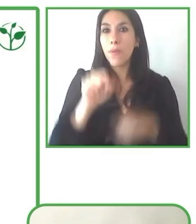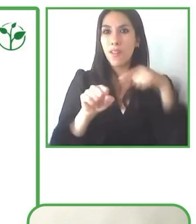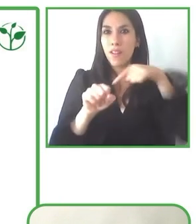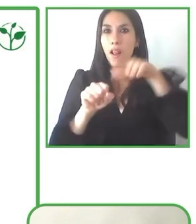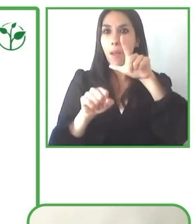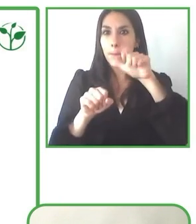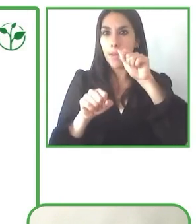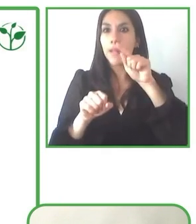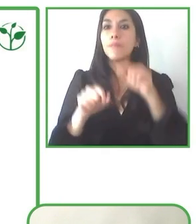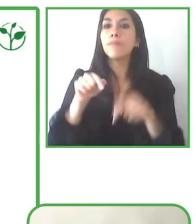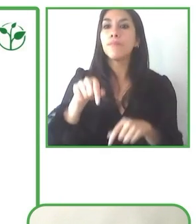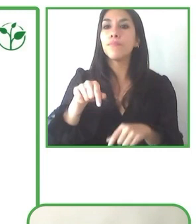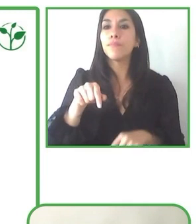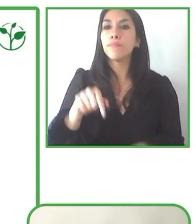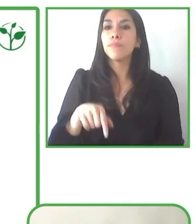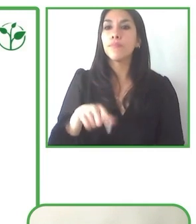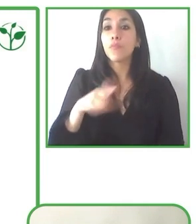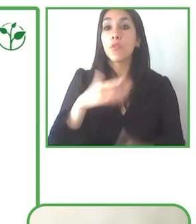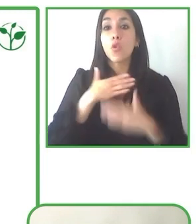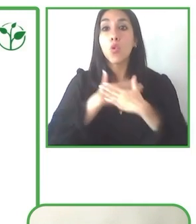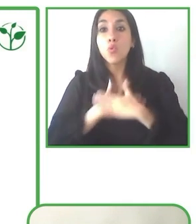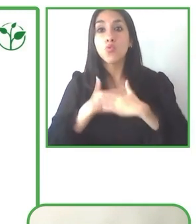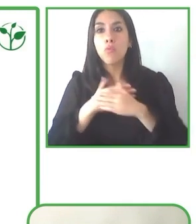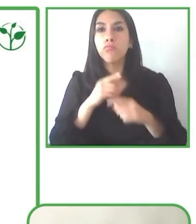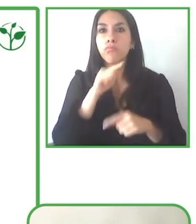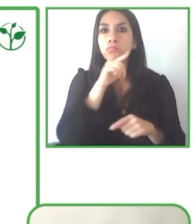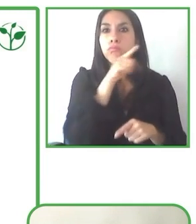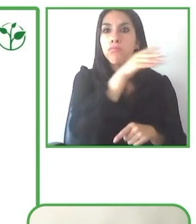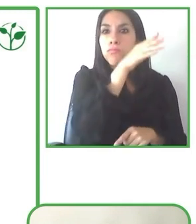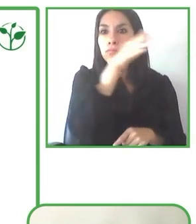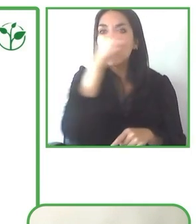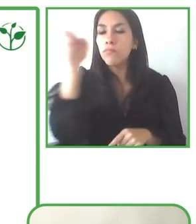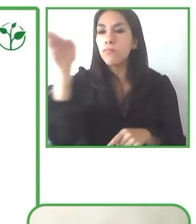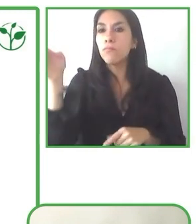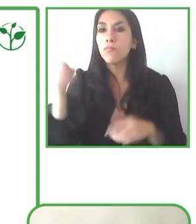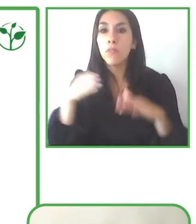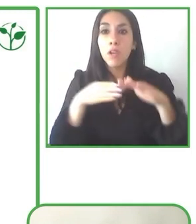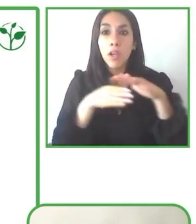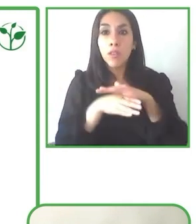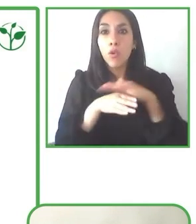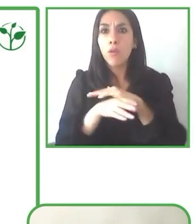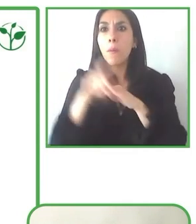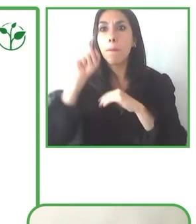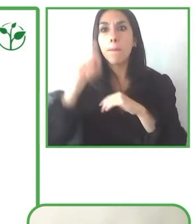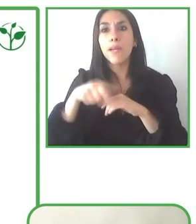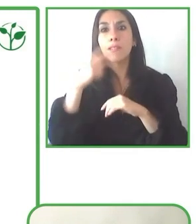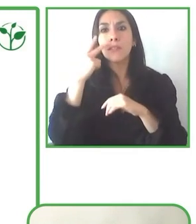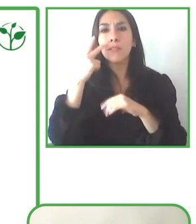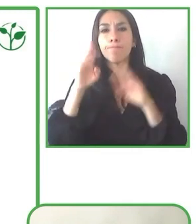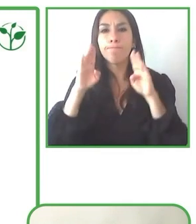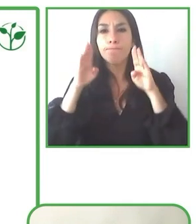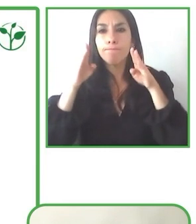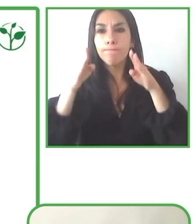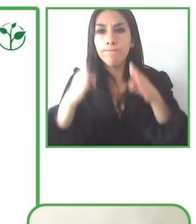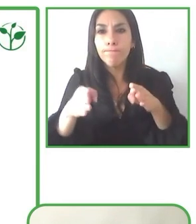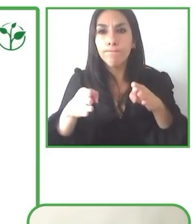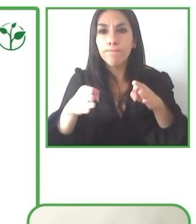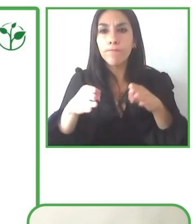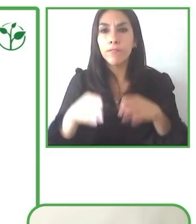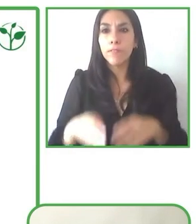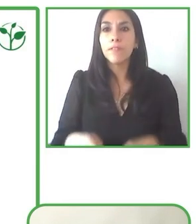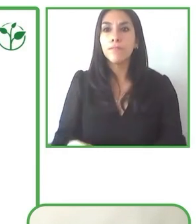Se necesita de redes, de contactos donde, digamos, haya gente que ya haya realizado el